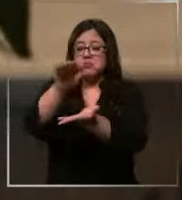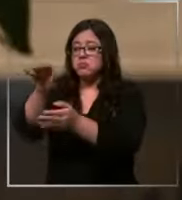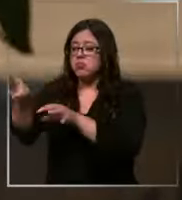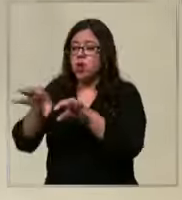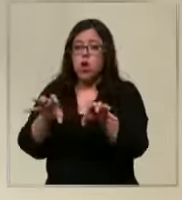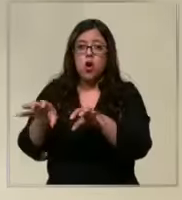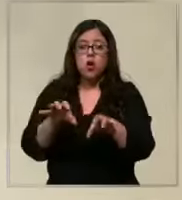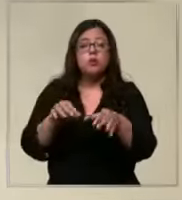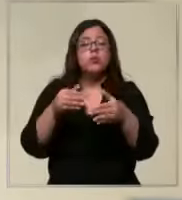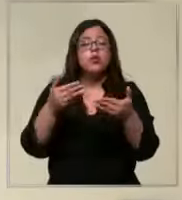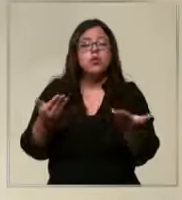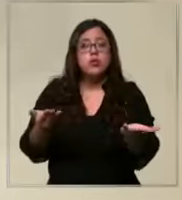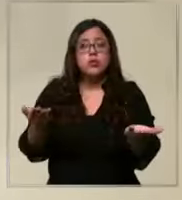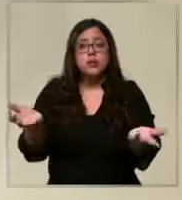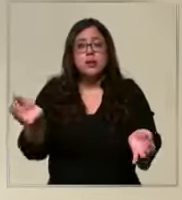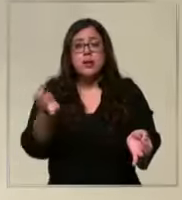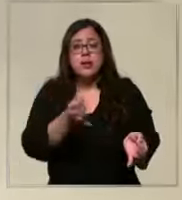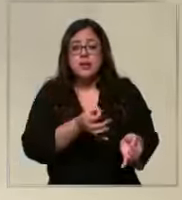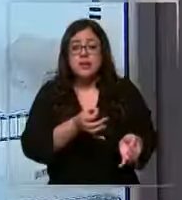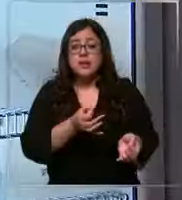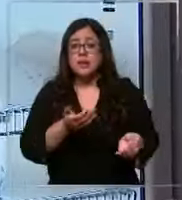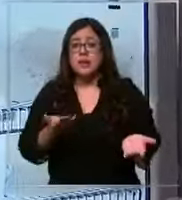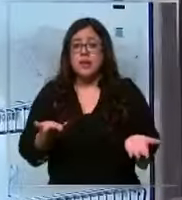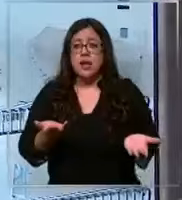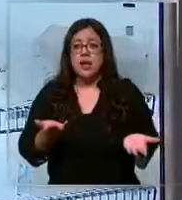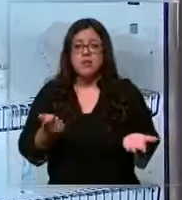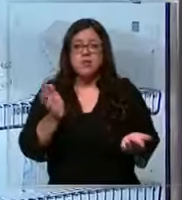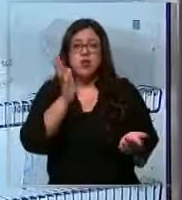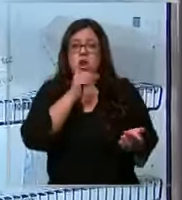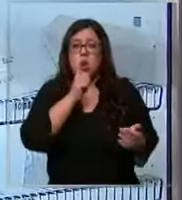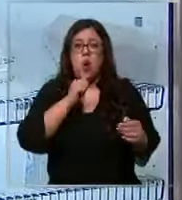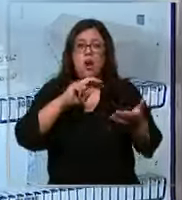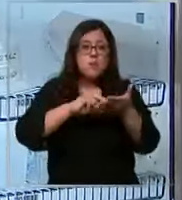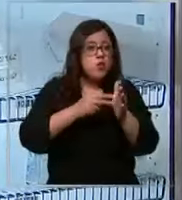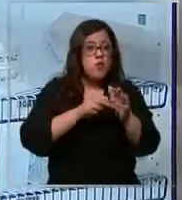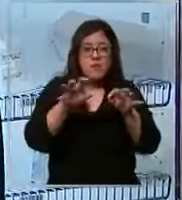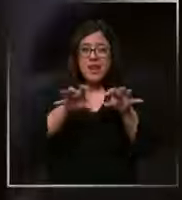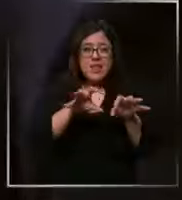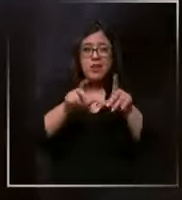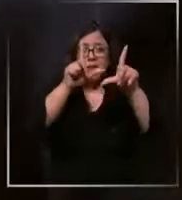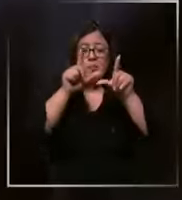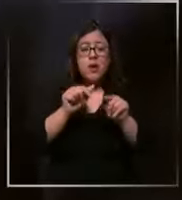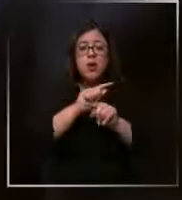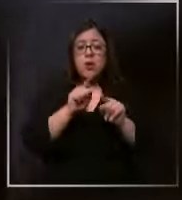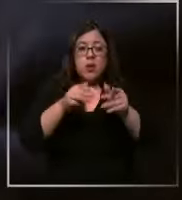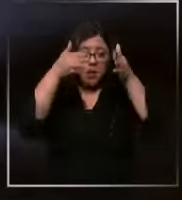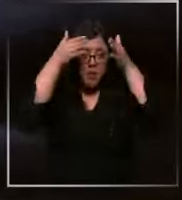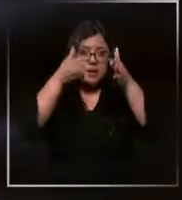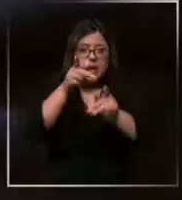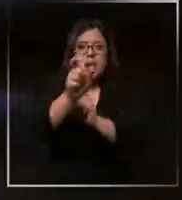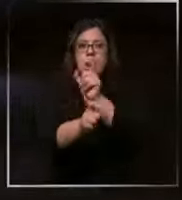por lo que descartaron absolutamente la supuesta escasez de elementos para atender a los pacientes